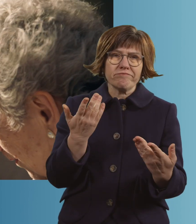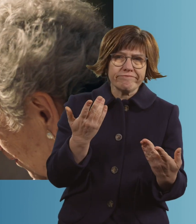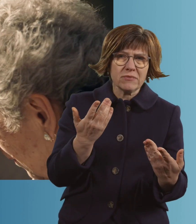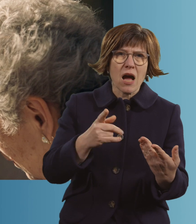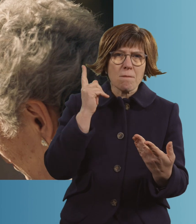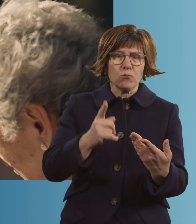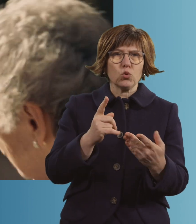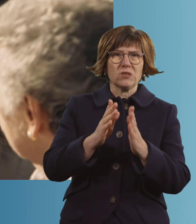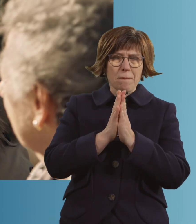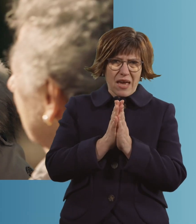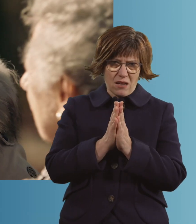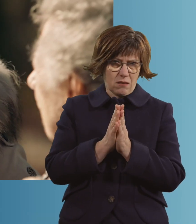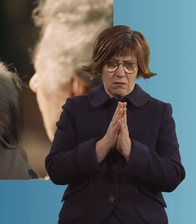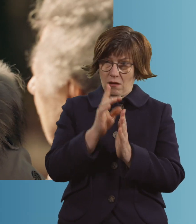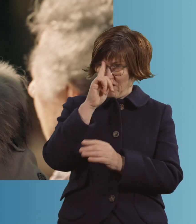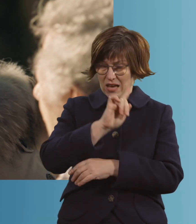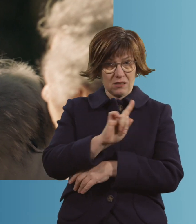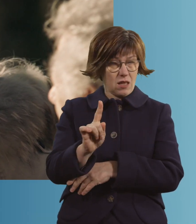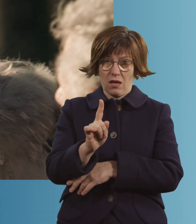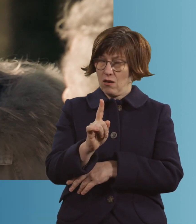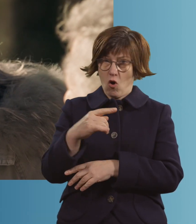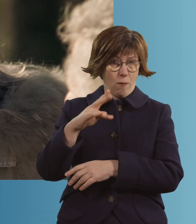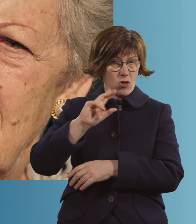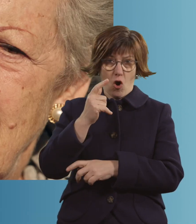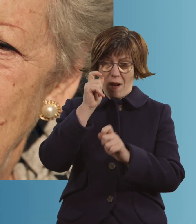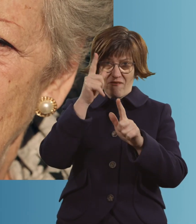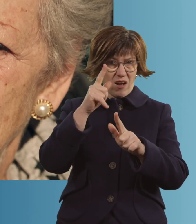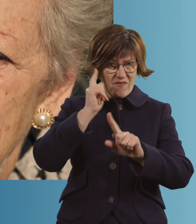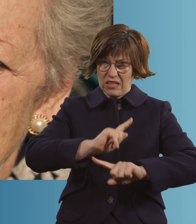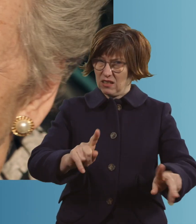"Sie müssen jetzt beten, wir wissen nicht, ob sie noch mal aufwacht." Ja.